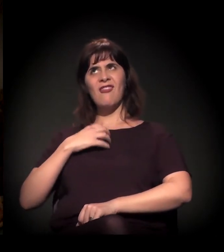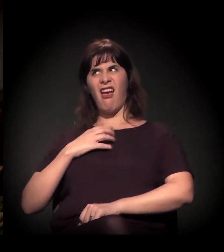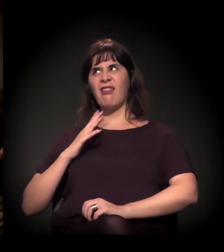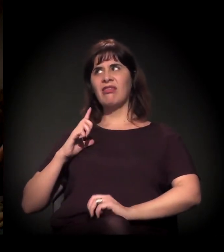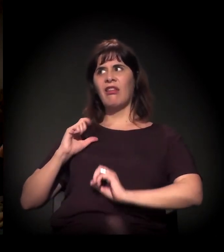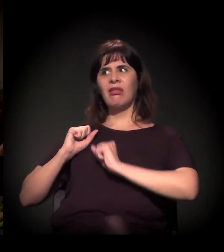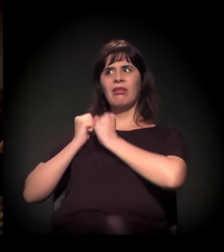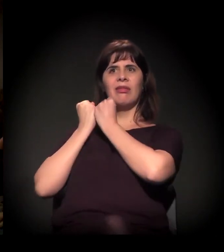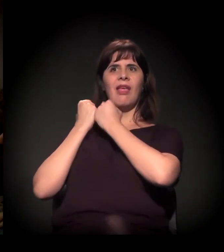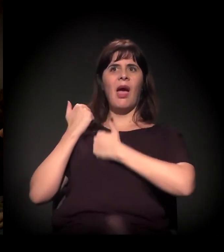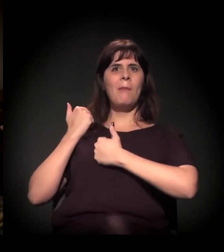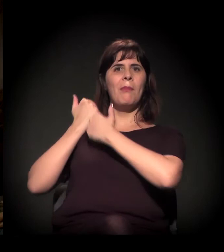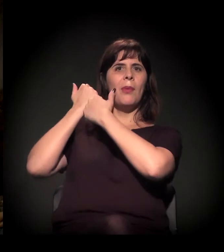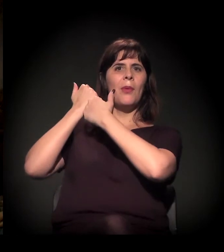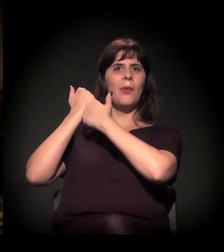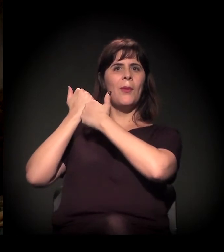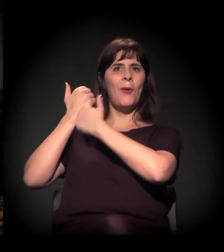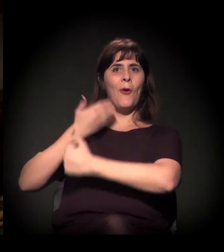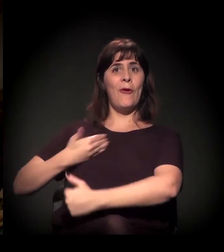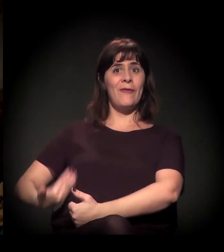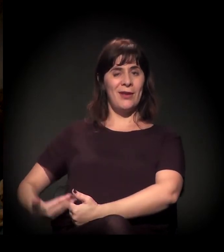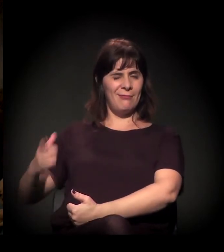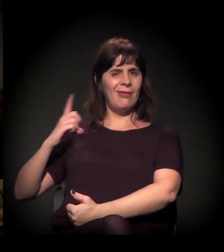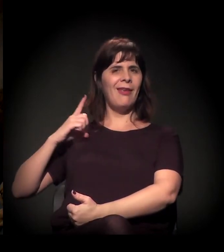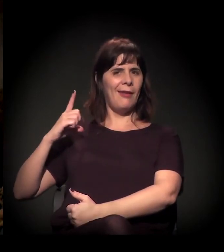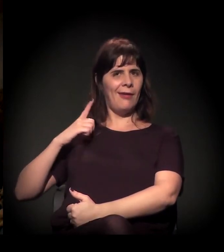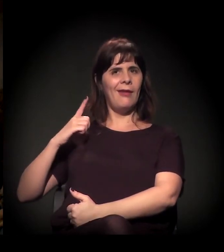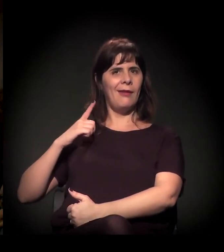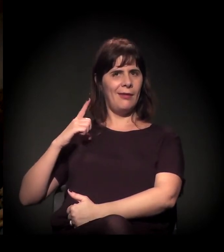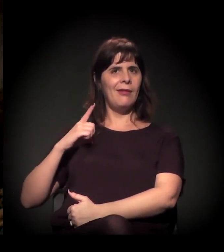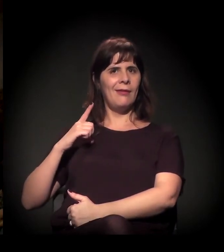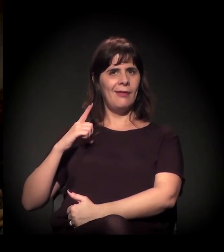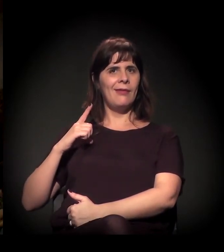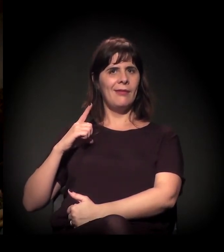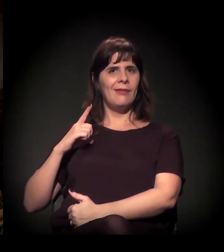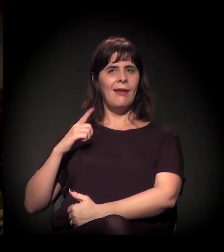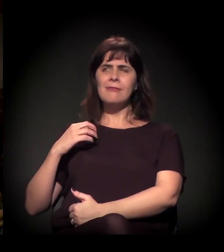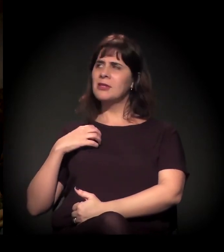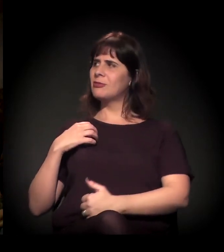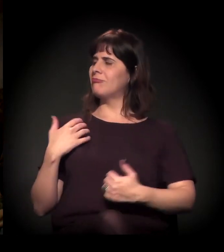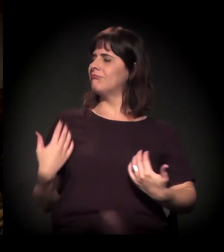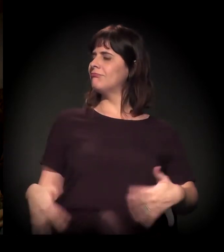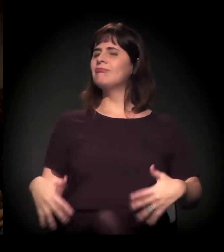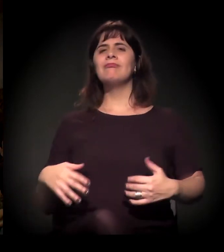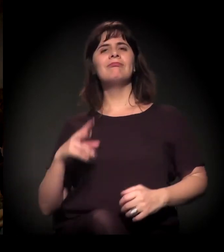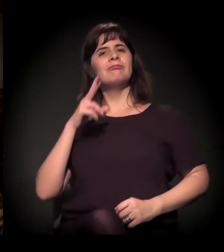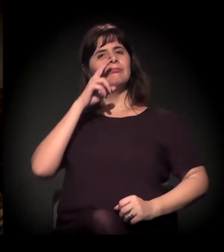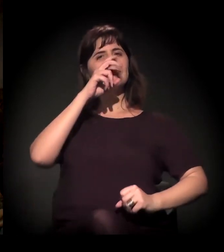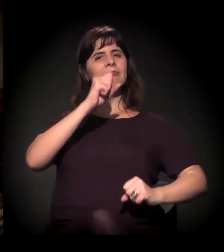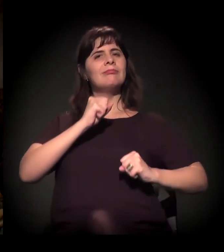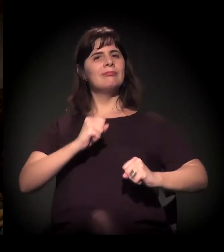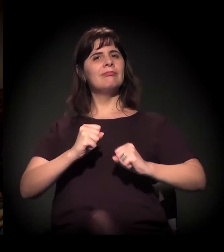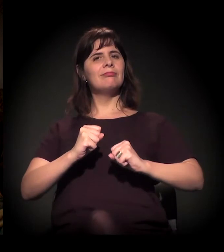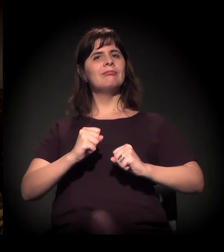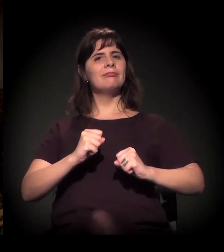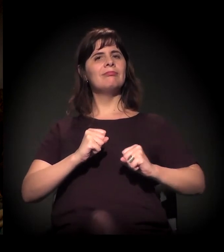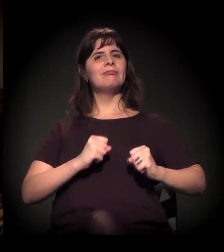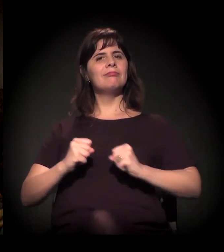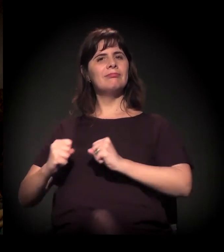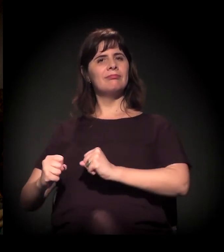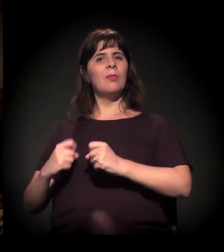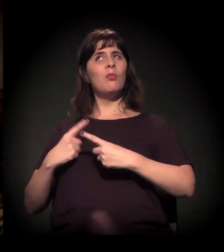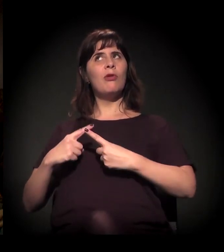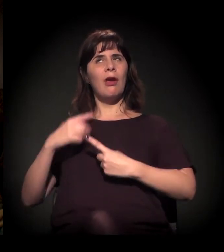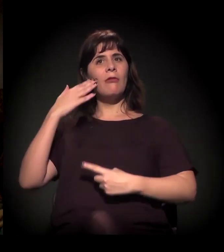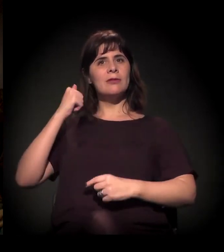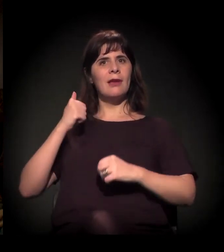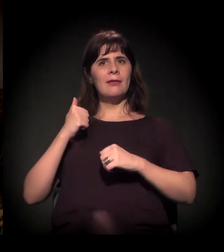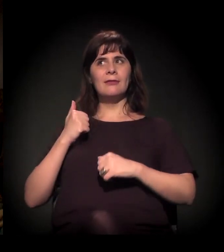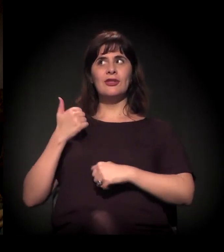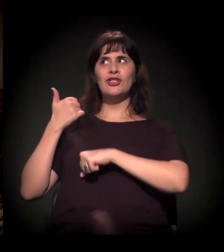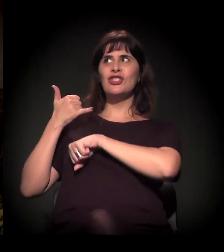o pau mandado se sente o tal quando ele sabe que o seu superior o apoia.